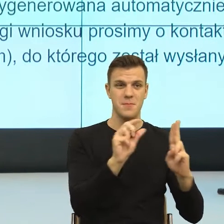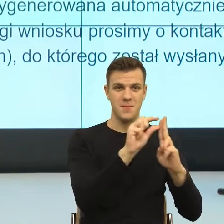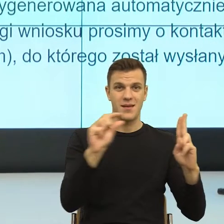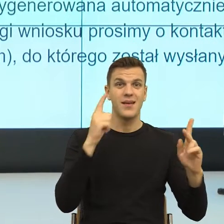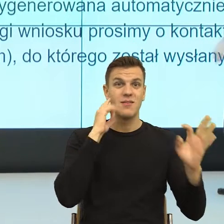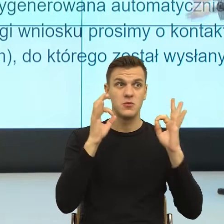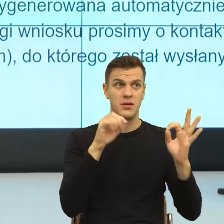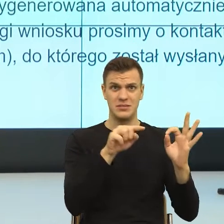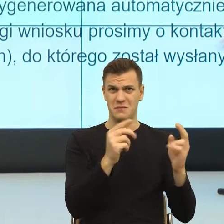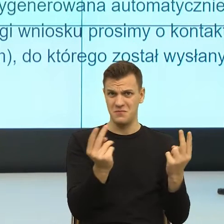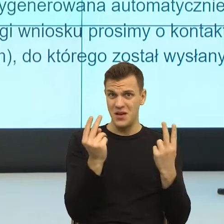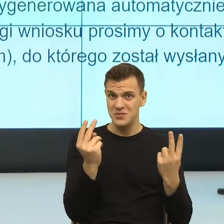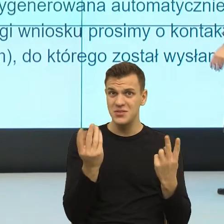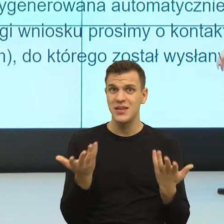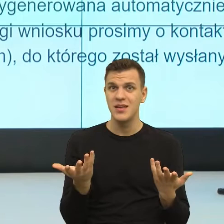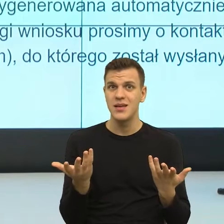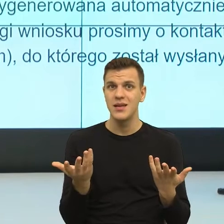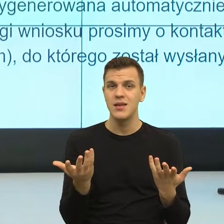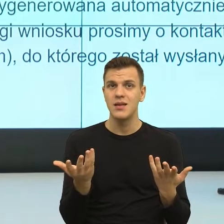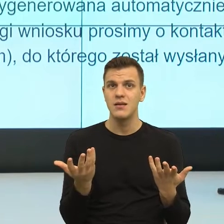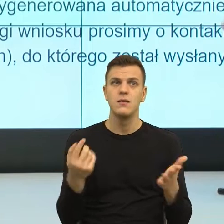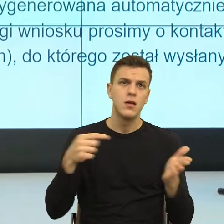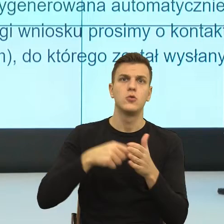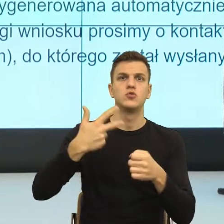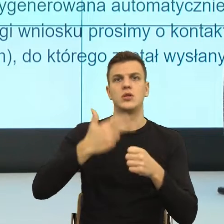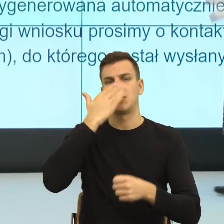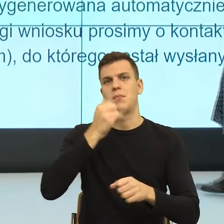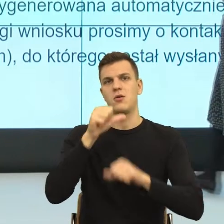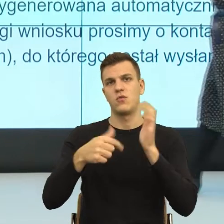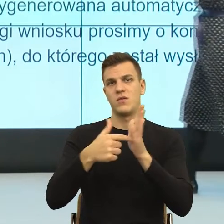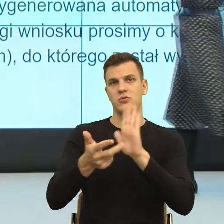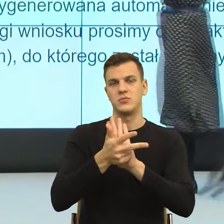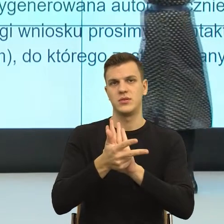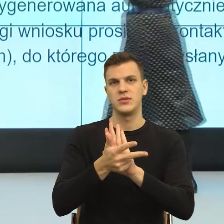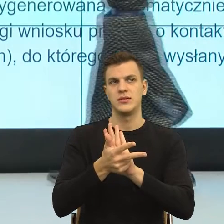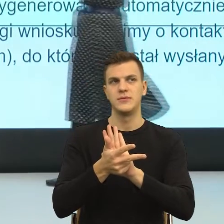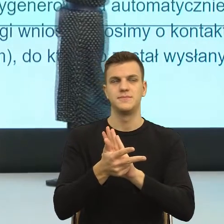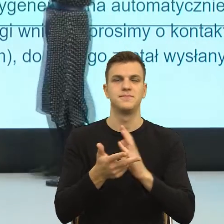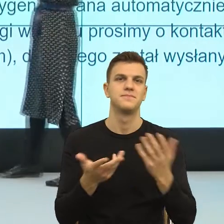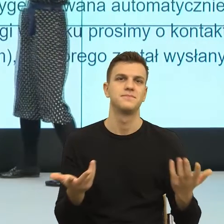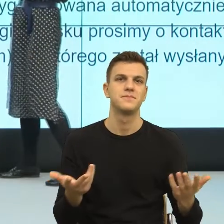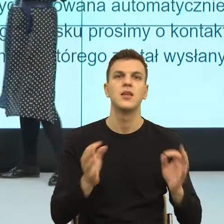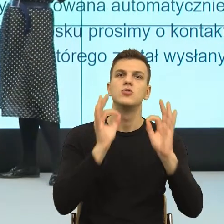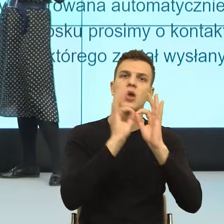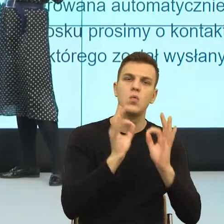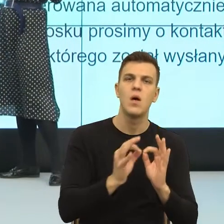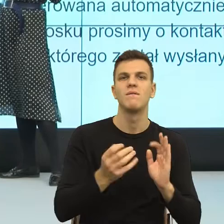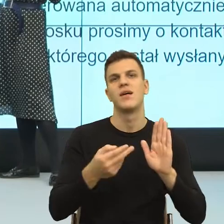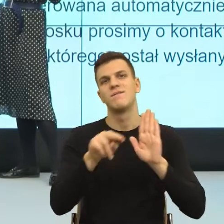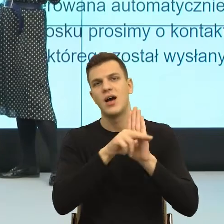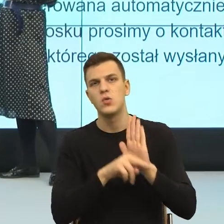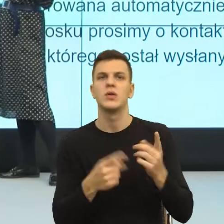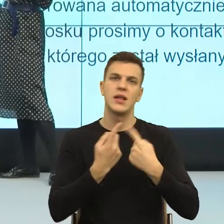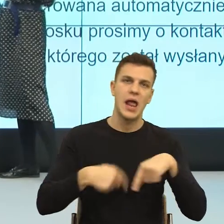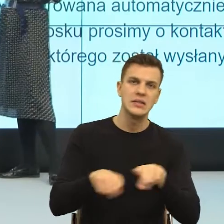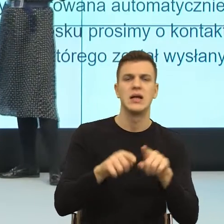że to był 30 maja 2018 roku i znowu szczegółowe warunki realizacji.